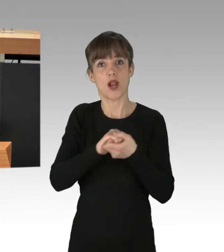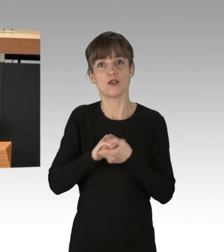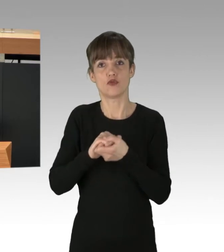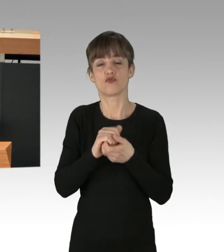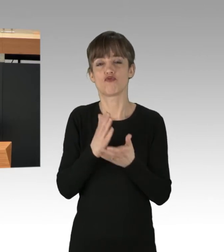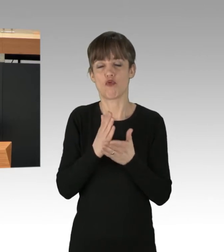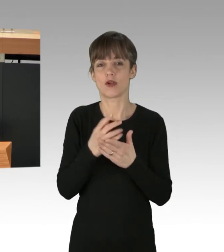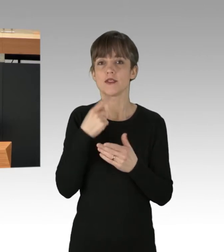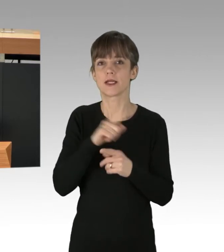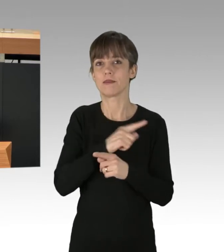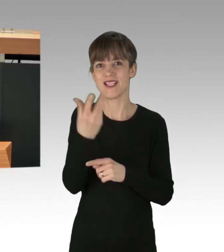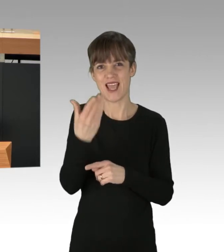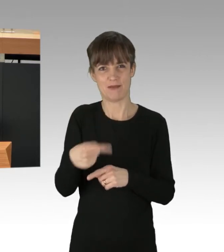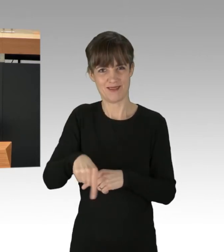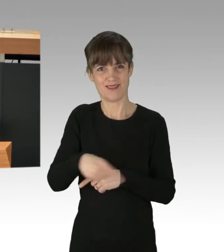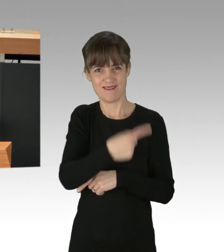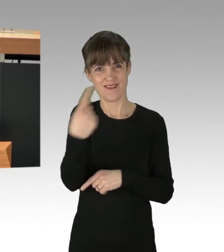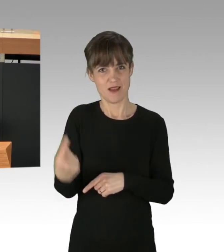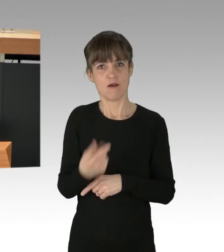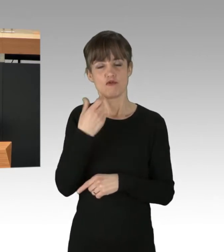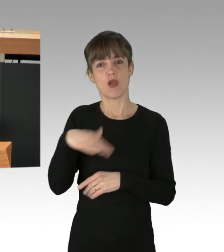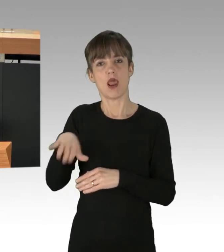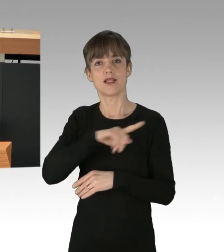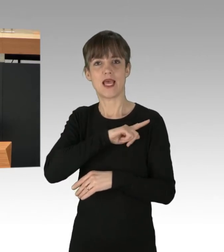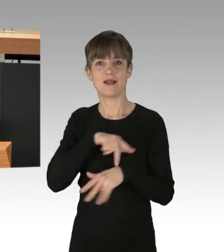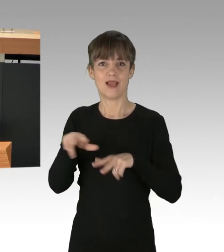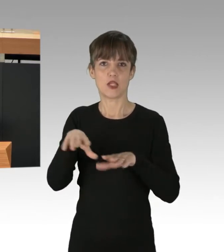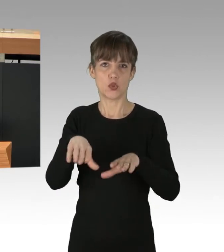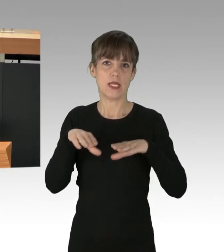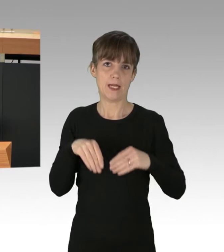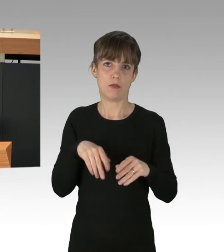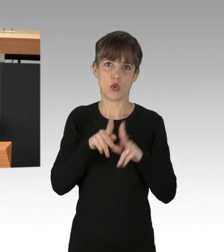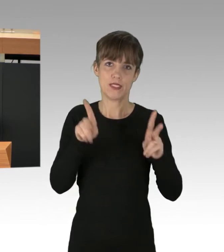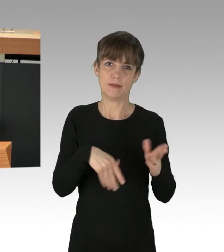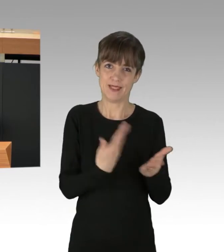ein Konzept für ein landeseigenes Verkehrsunternehmen vorzulegen, das den S-Bahn-Betrieb übernehmen wird.